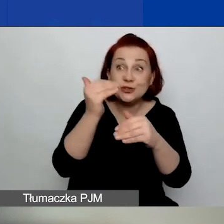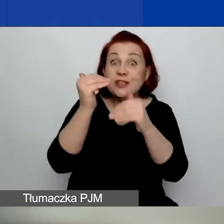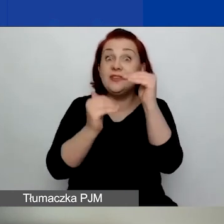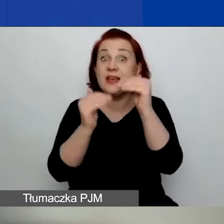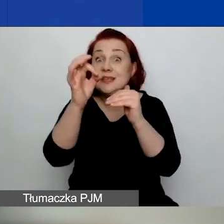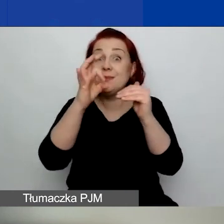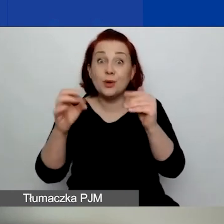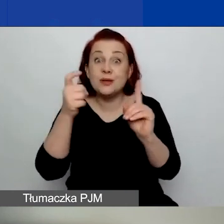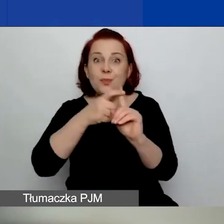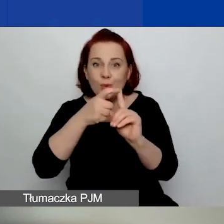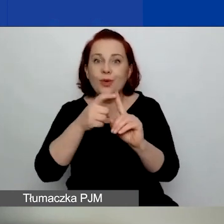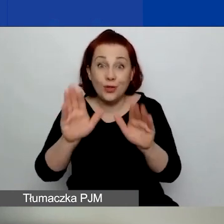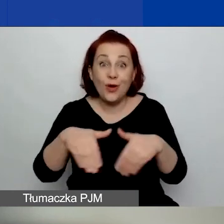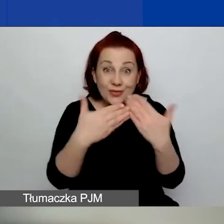dostaną dofinansowanie,